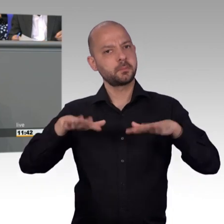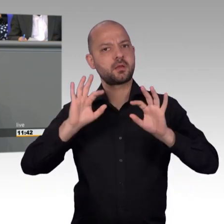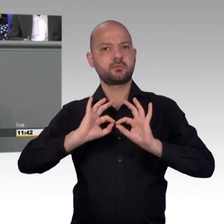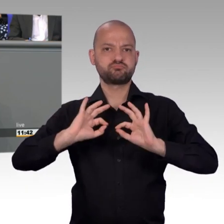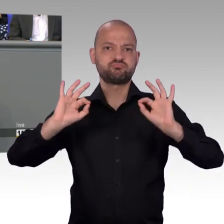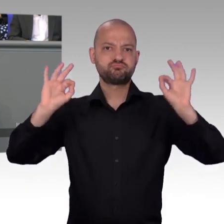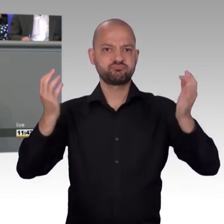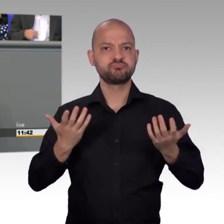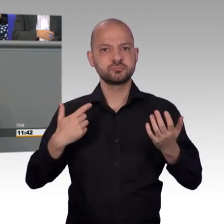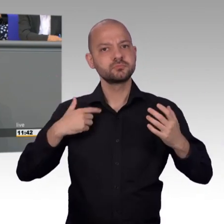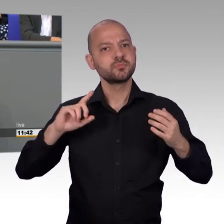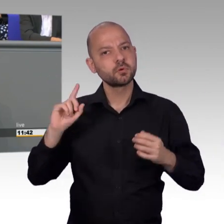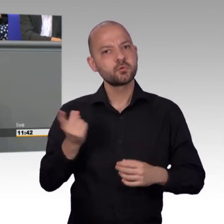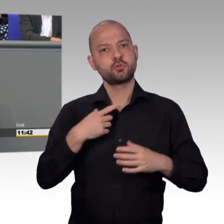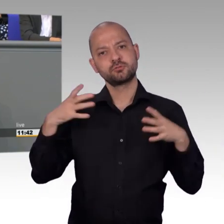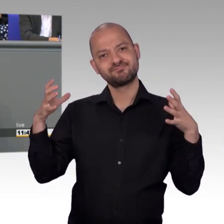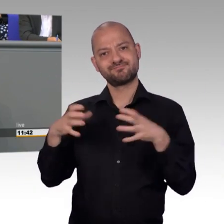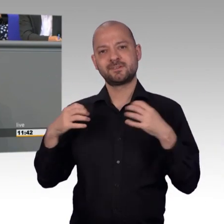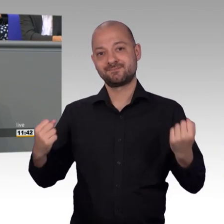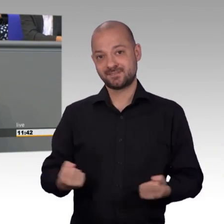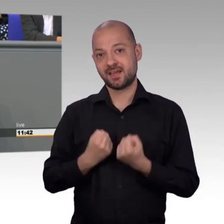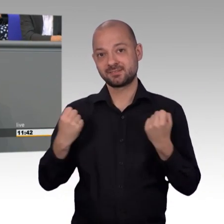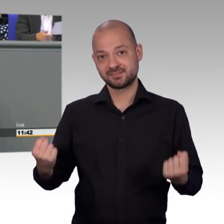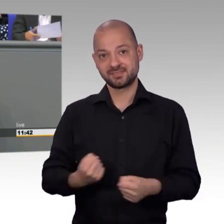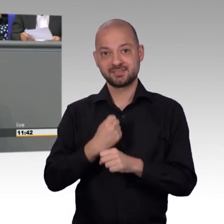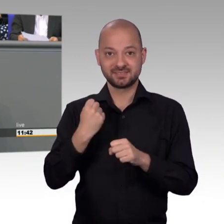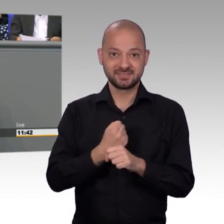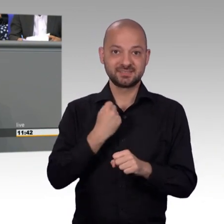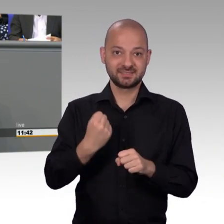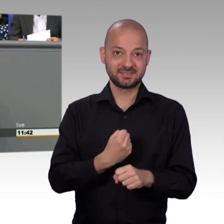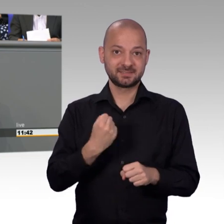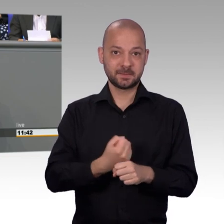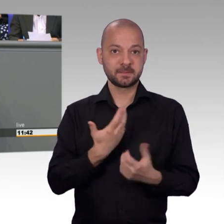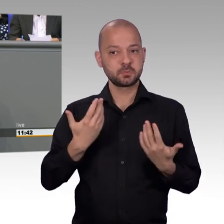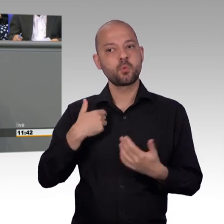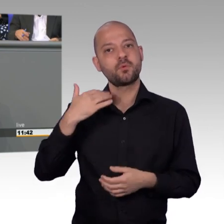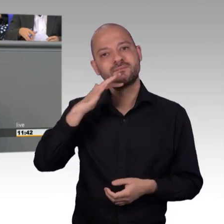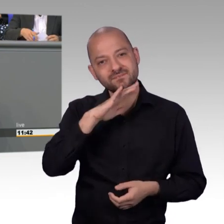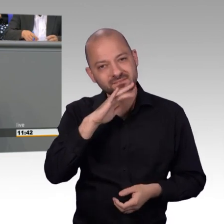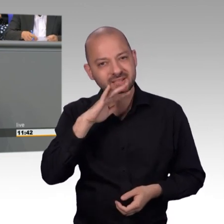ganz anders aus, als man das nach Aktenlage erkennen kann und Sie merken, diese Arbeit nimmt erheblich Zeit in Anspruch